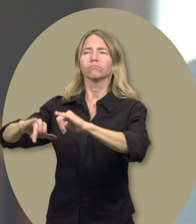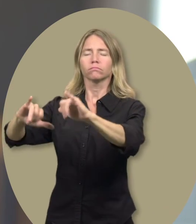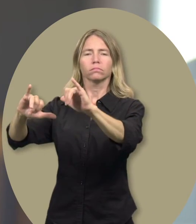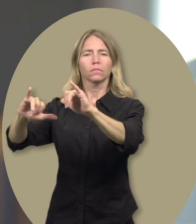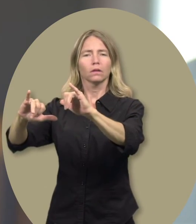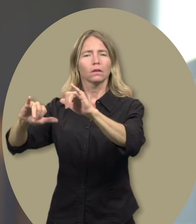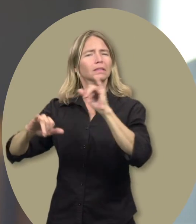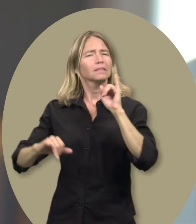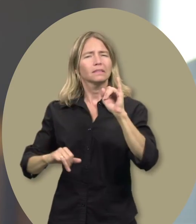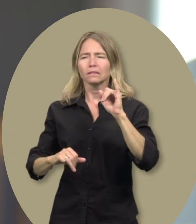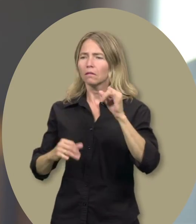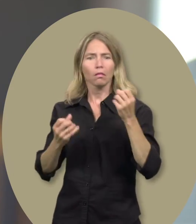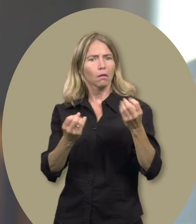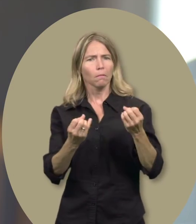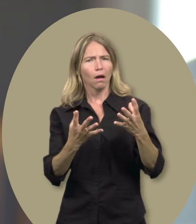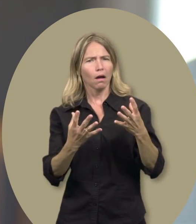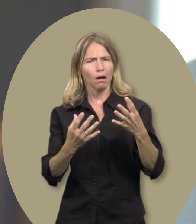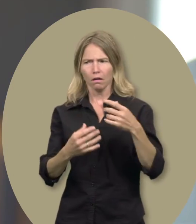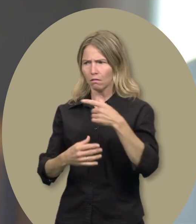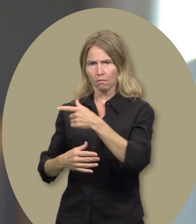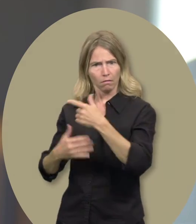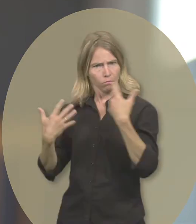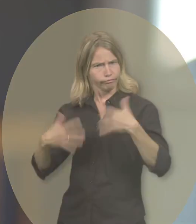[plutôt] que d’être limité à plein de choses.